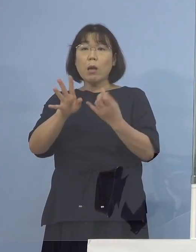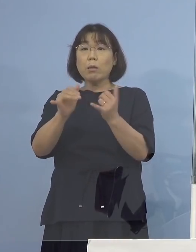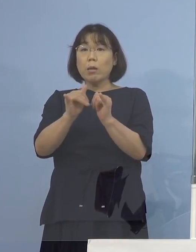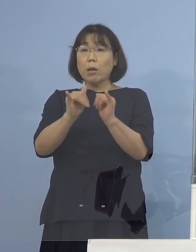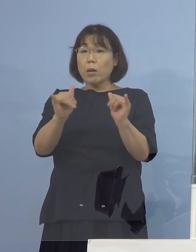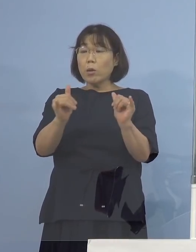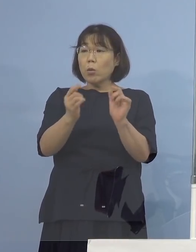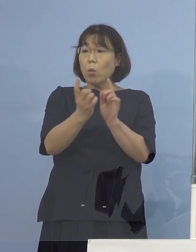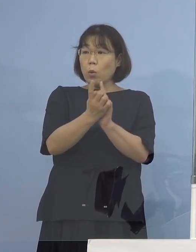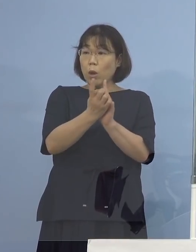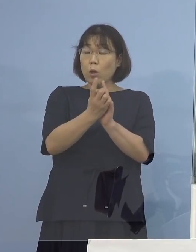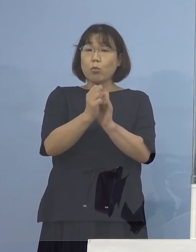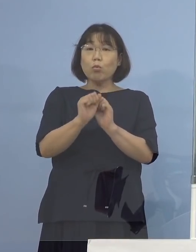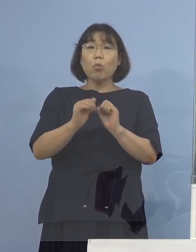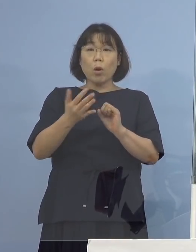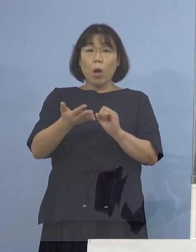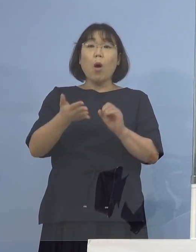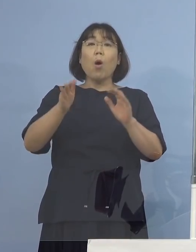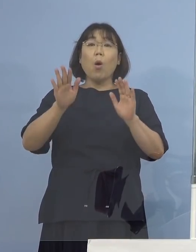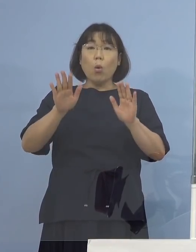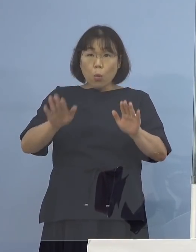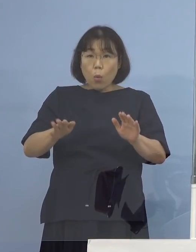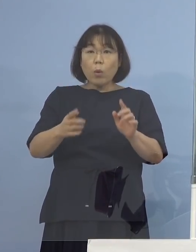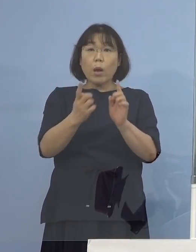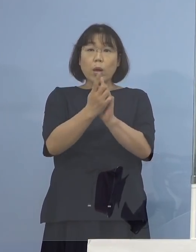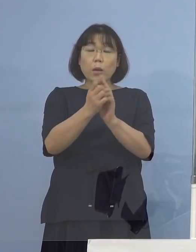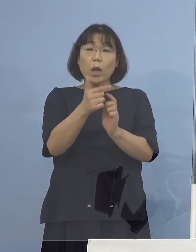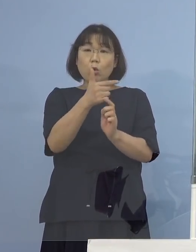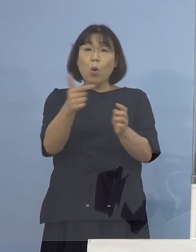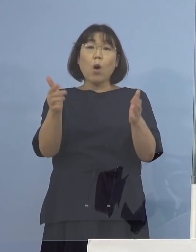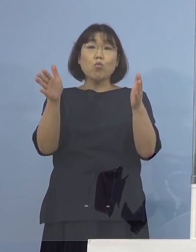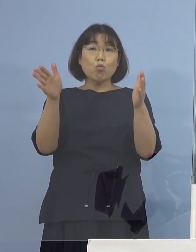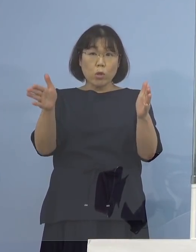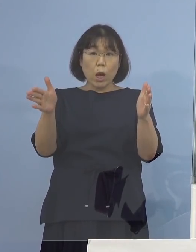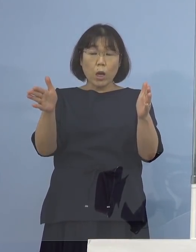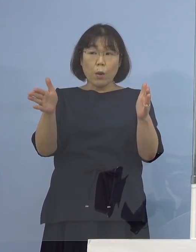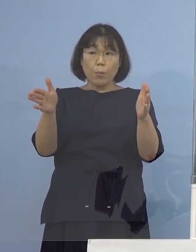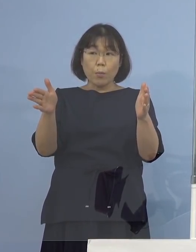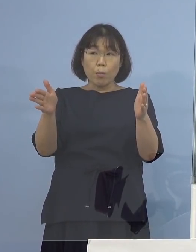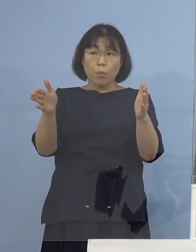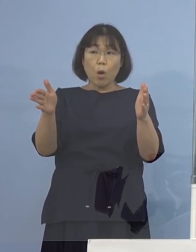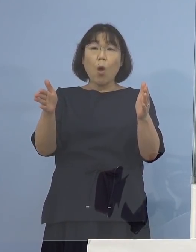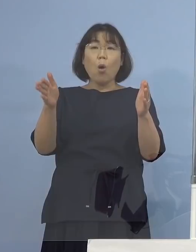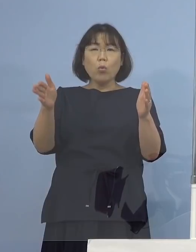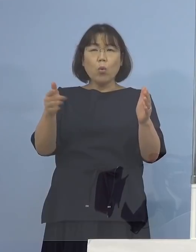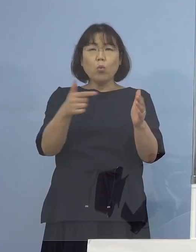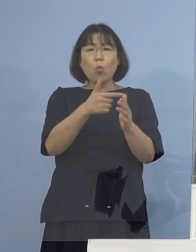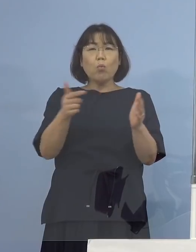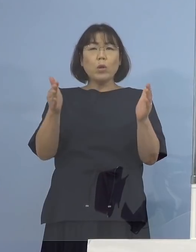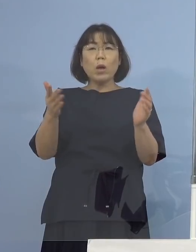今回6日間が対象という お話だったんですけれども 6日間対象になっている 理由は何かあるんですか